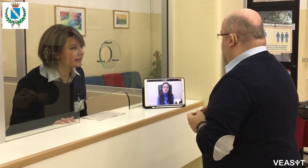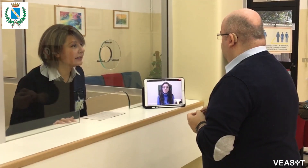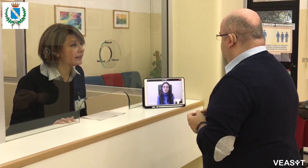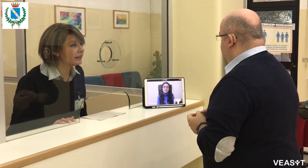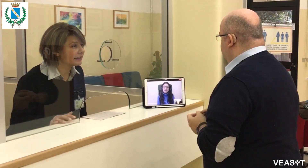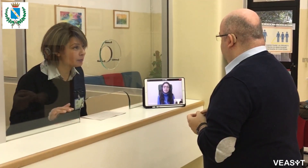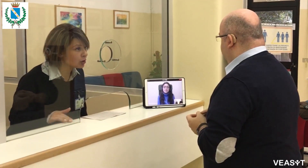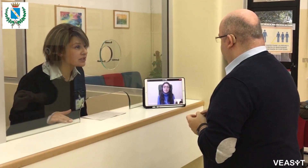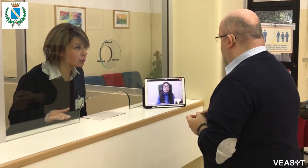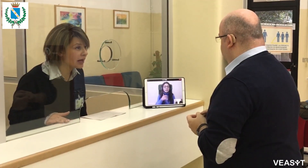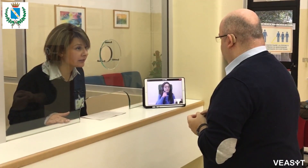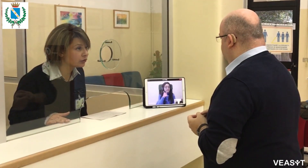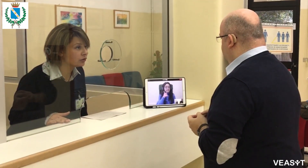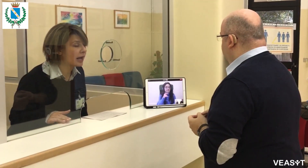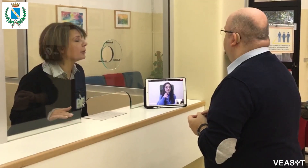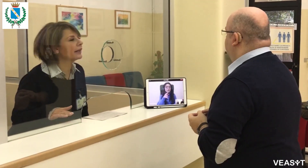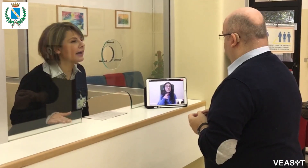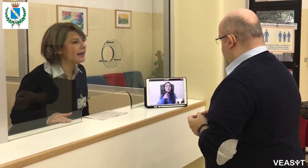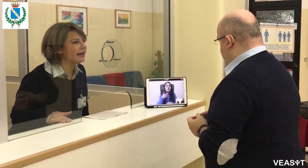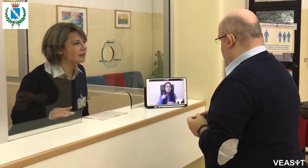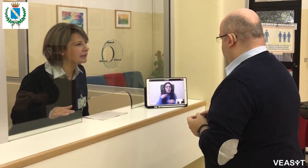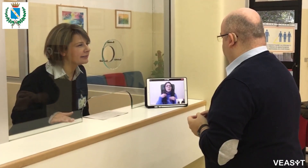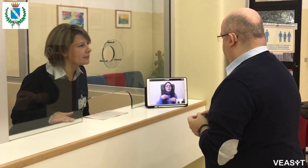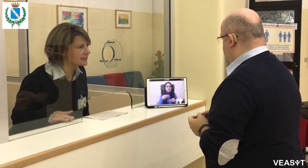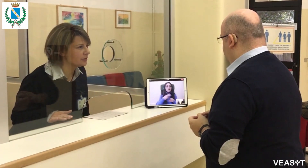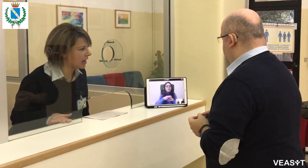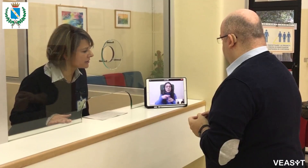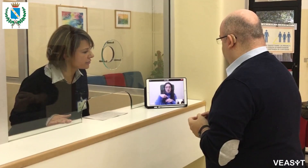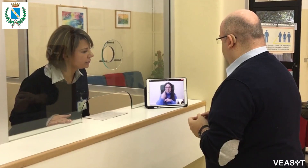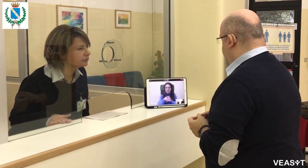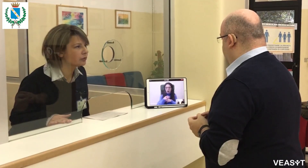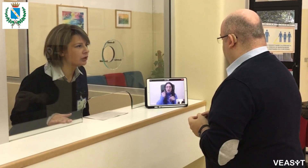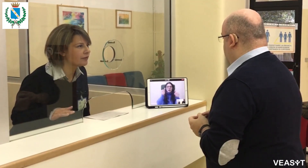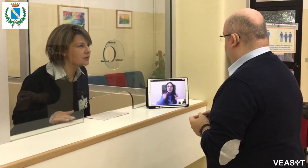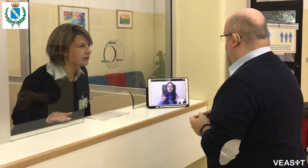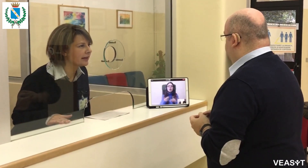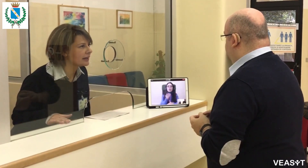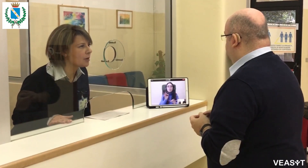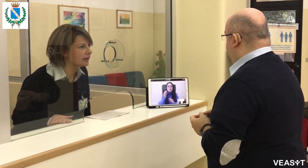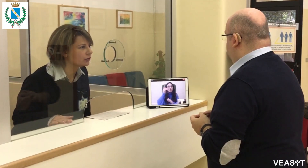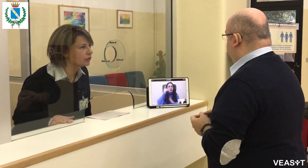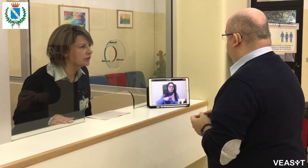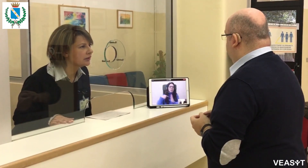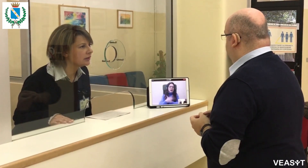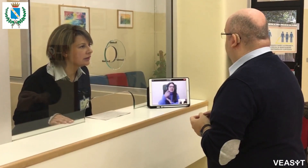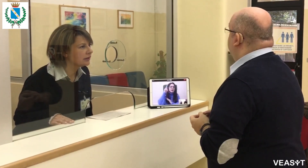Sì, il prossimo bando aprirà alla metà del mese di marzo, dovrà aspettare il bando.